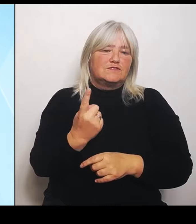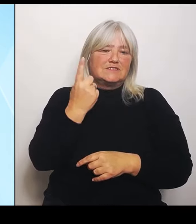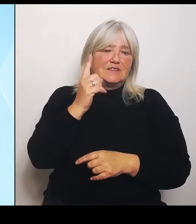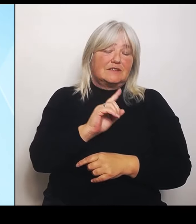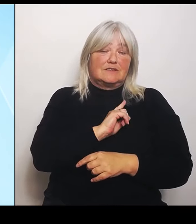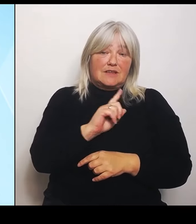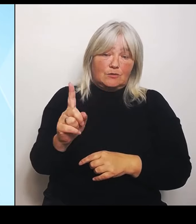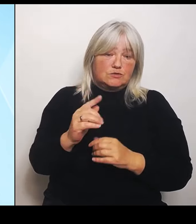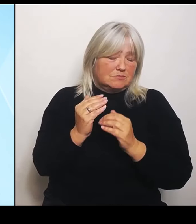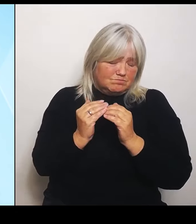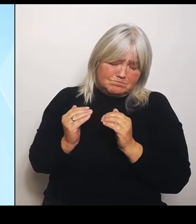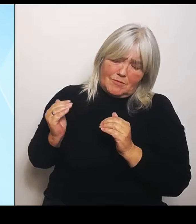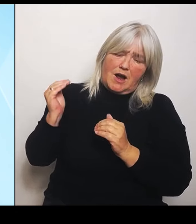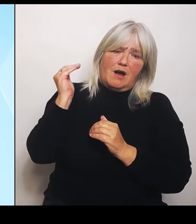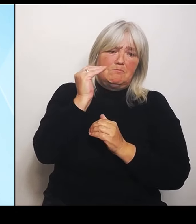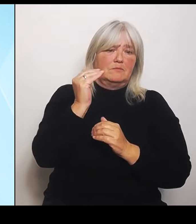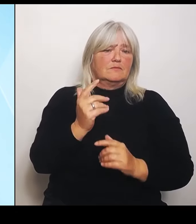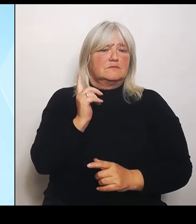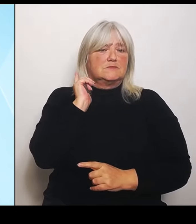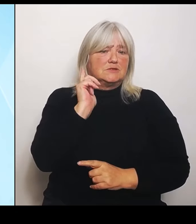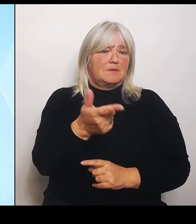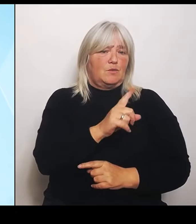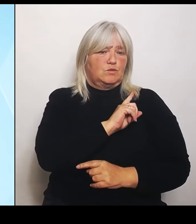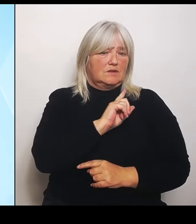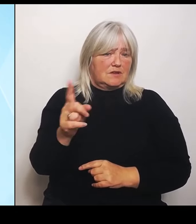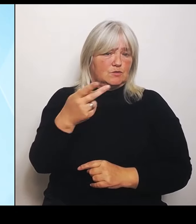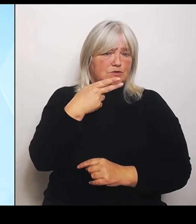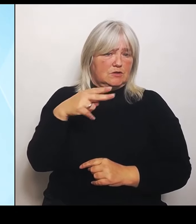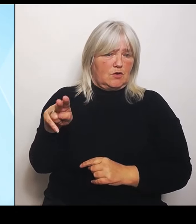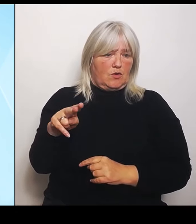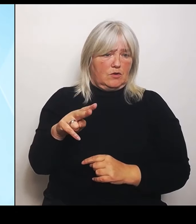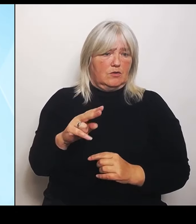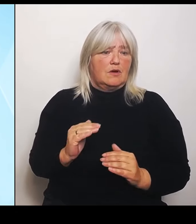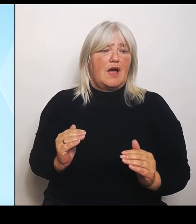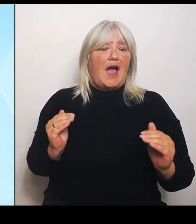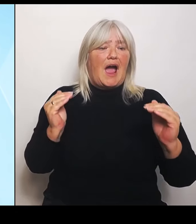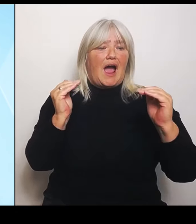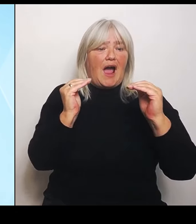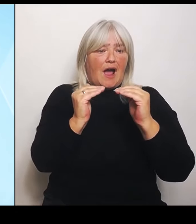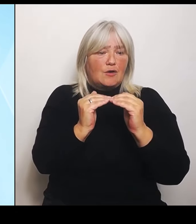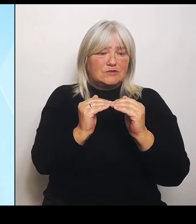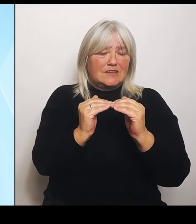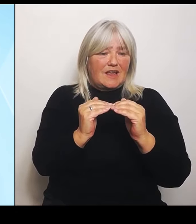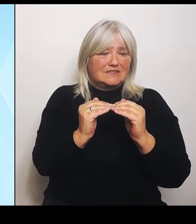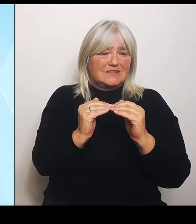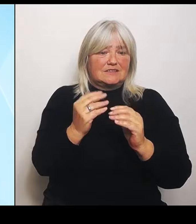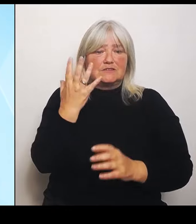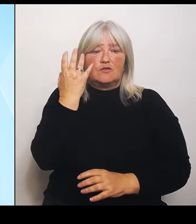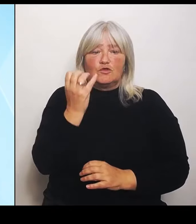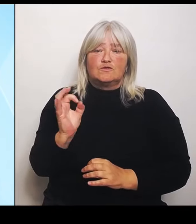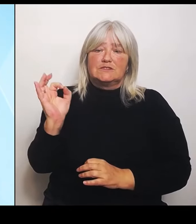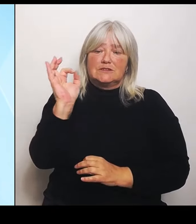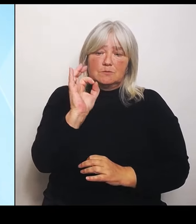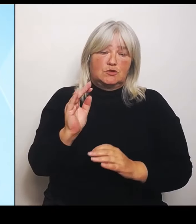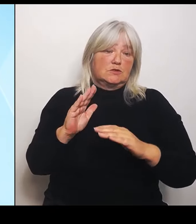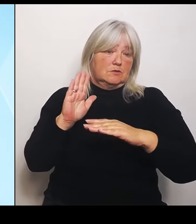der Ausgleichssatz von 50 % bestehen bleibt. Aber es wird eben der Deckel deutlich angehoben, vervierfacht von 50